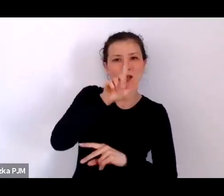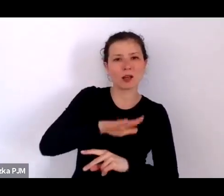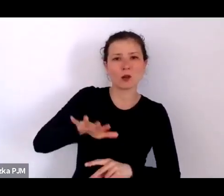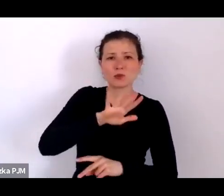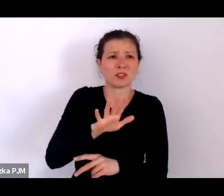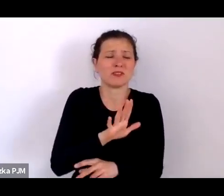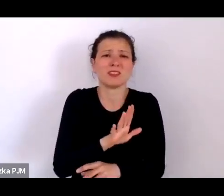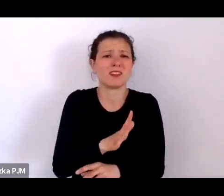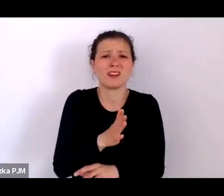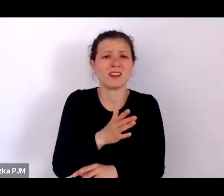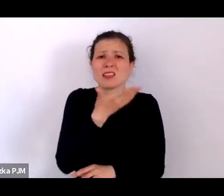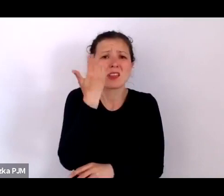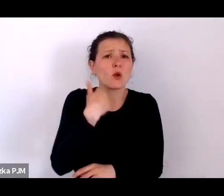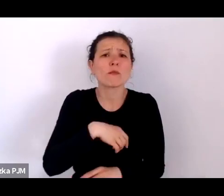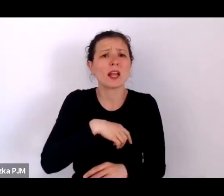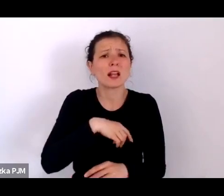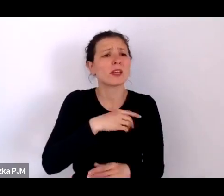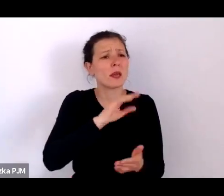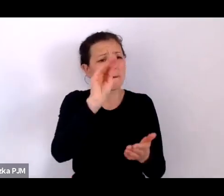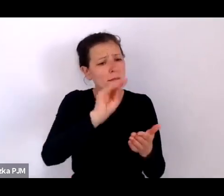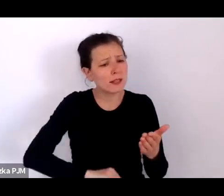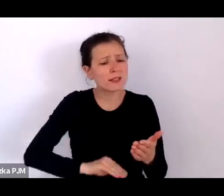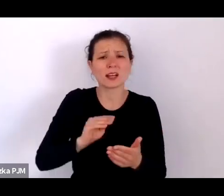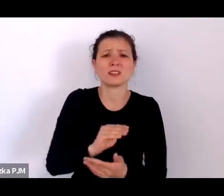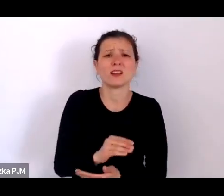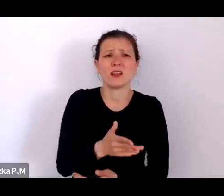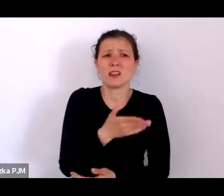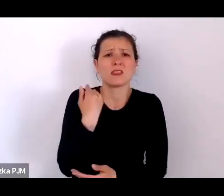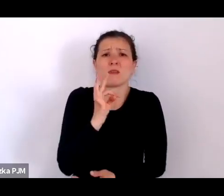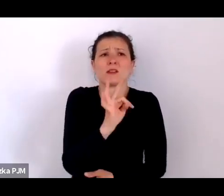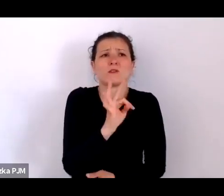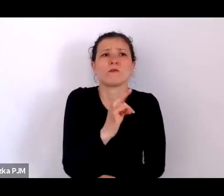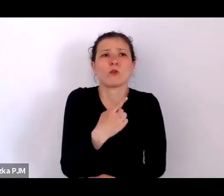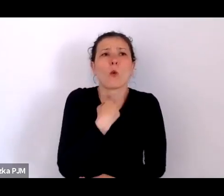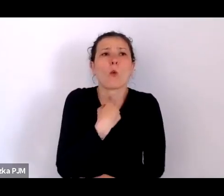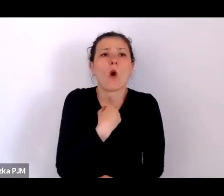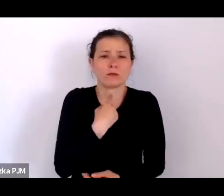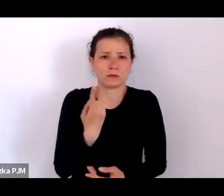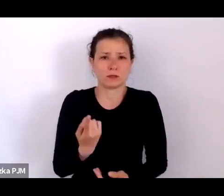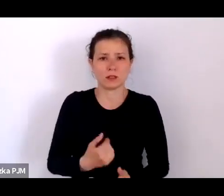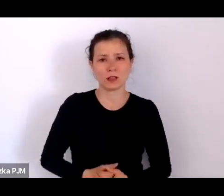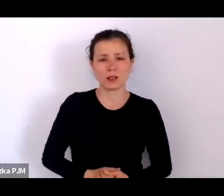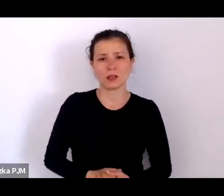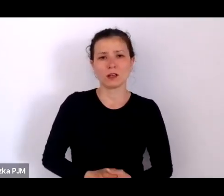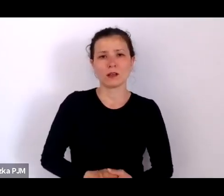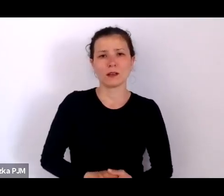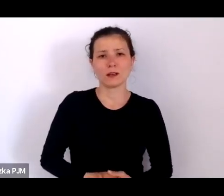którzy nie mieli własnego głosu – tego głosu udzielili im reportażyści.